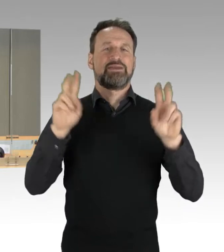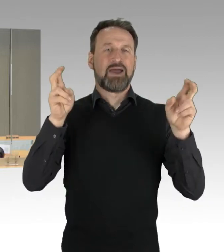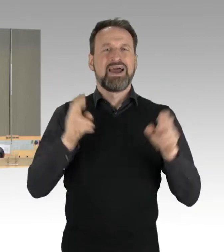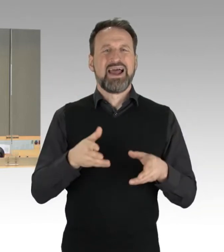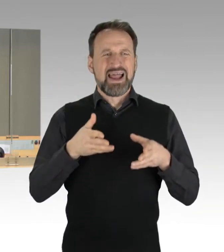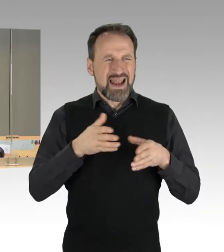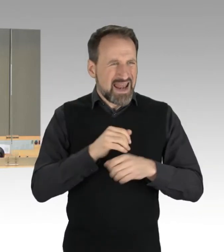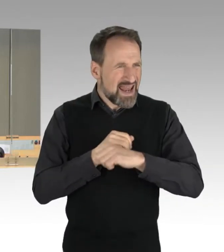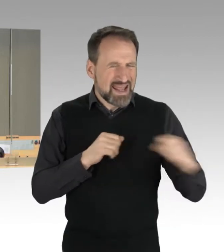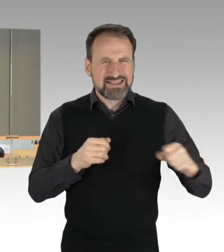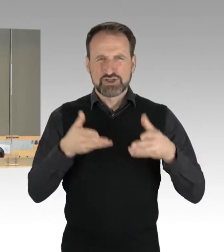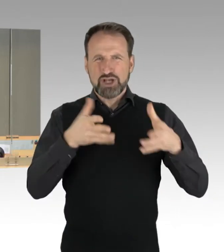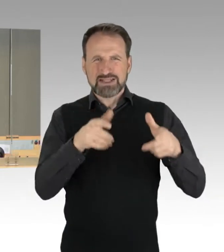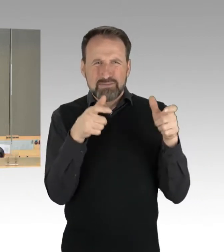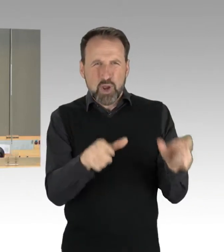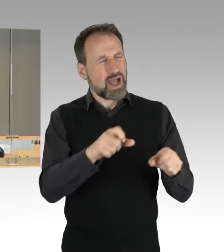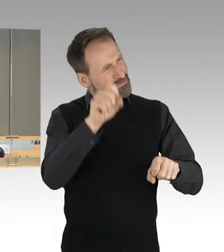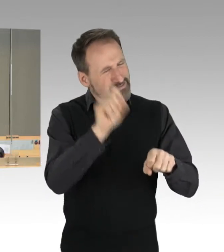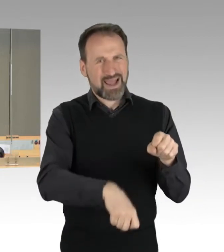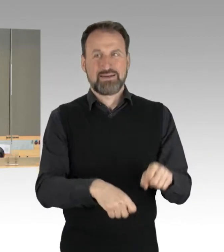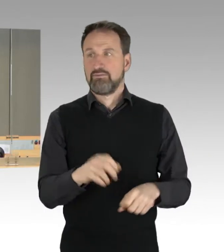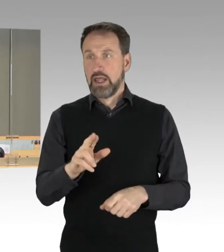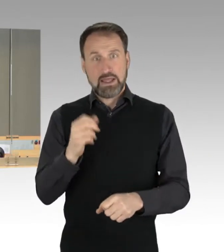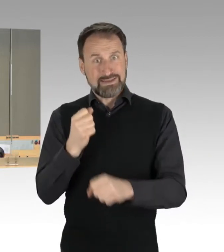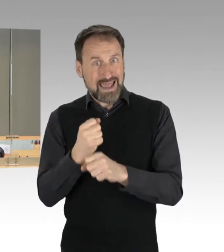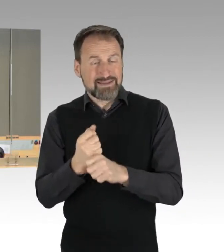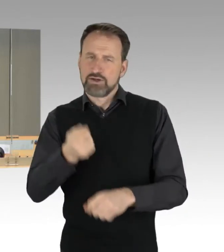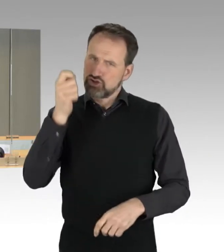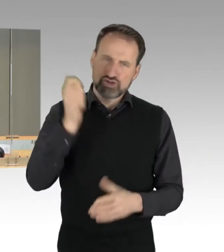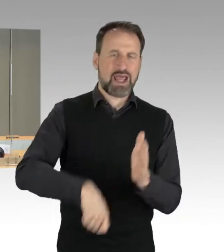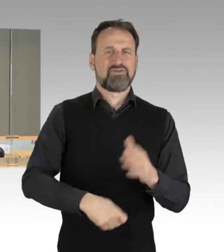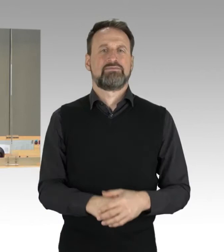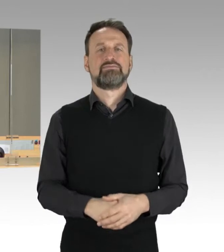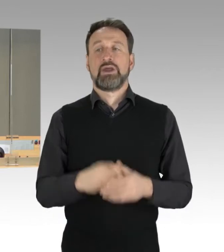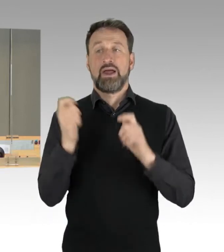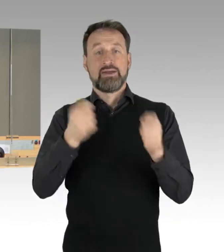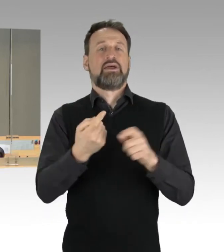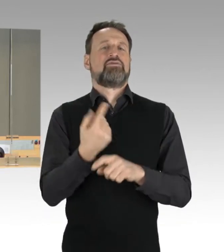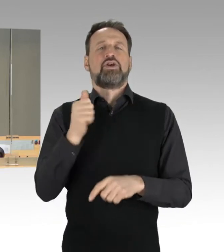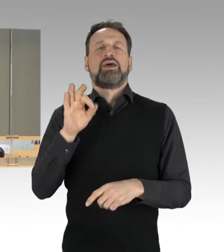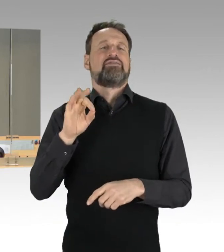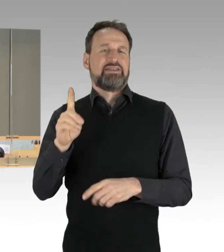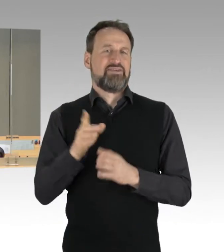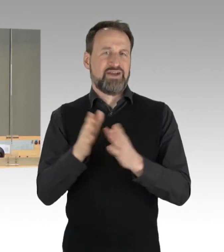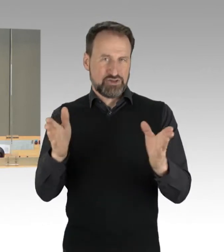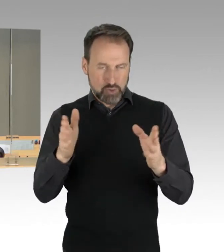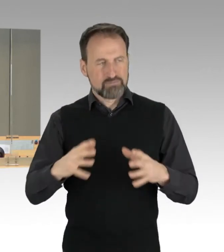Auf Antrag der AfD-Fraktion. Für die gemeinsame Besprechung steht den Fraktionen jeweils eine jederzeit von bis zu zehn Minuten zur Verfügung.